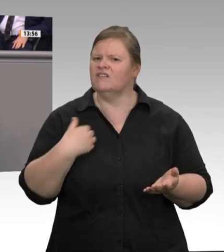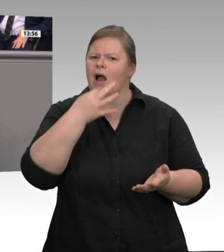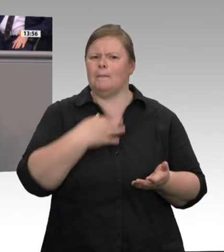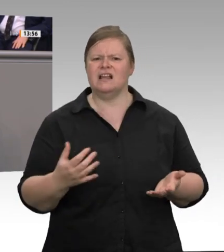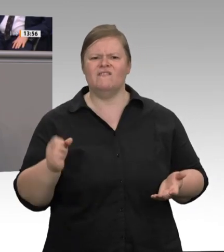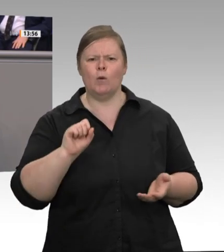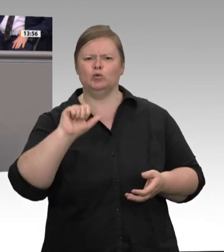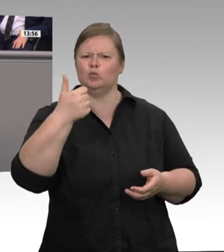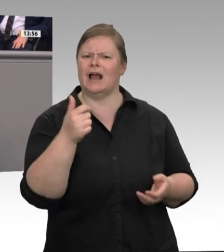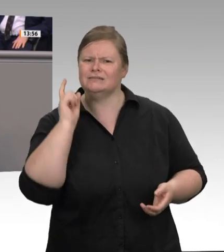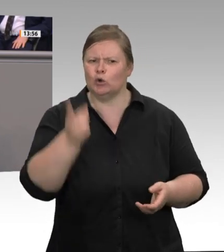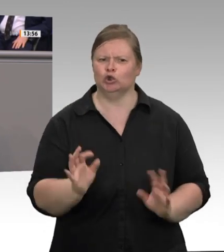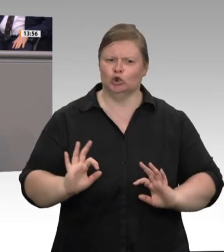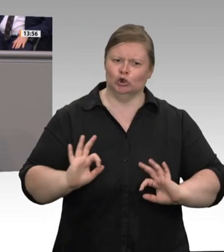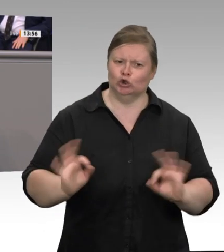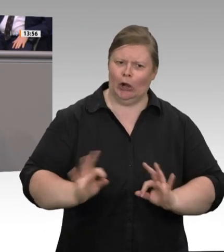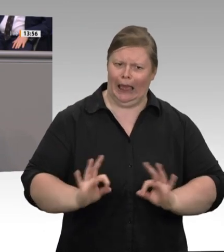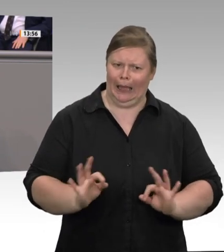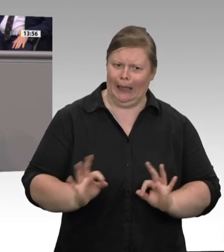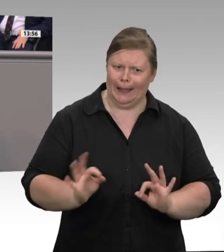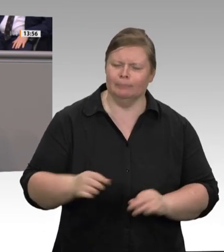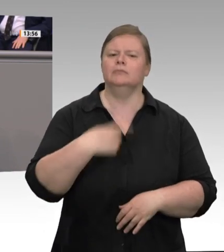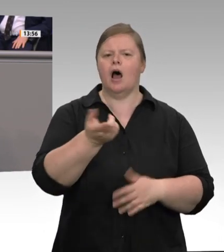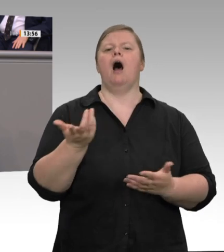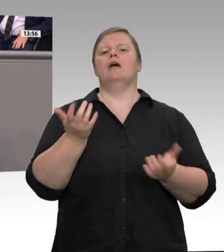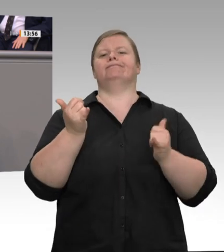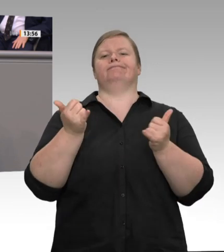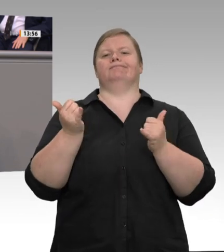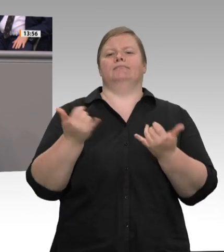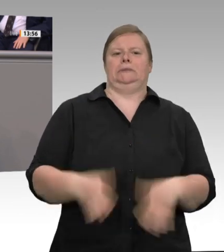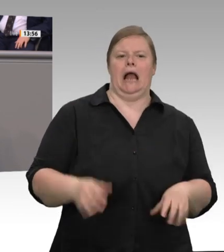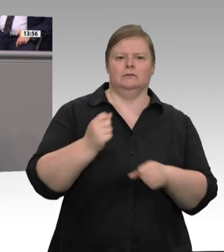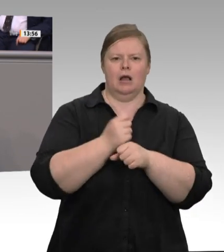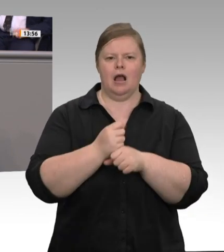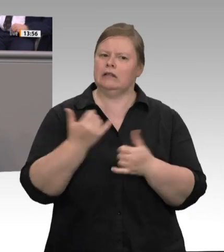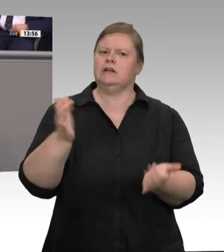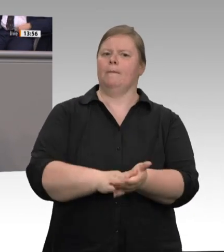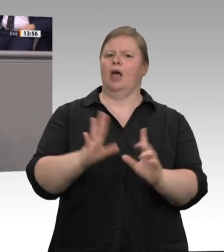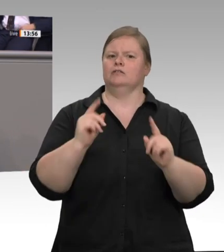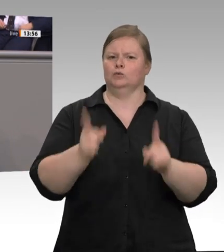Ich glaube, dass viele nicht wissen, welche Dimensionen die Fleischindustrie – ich